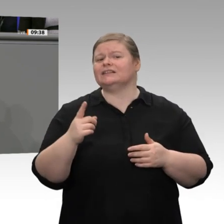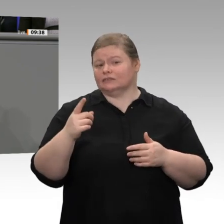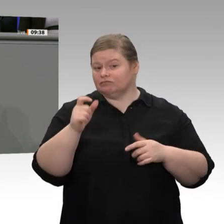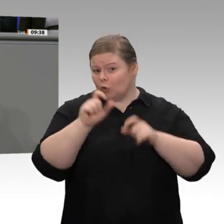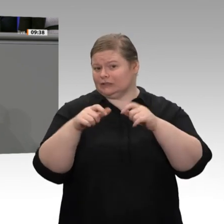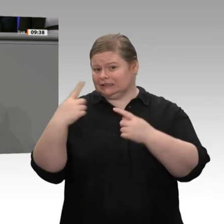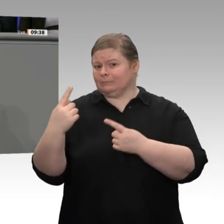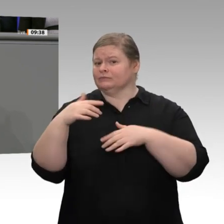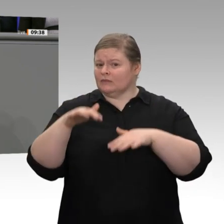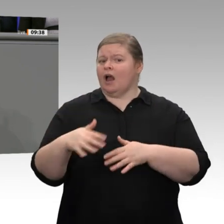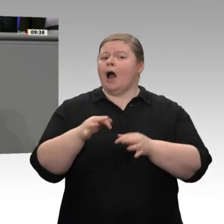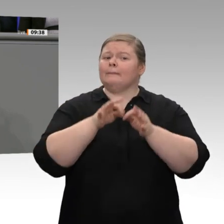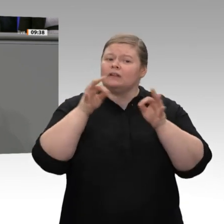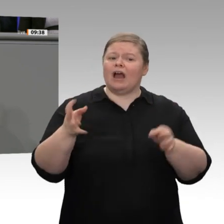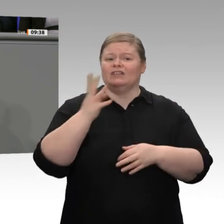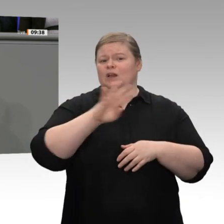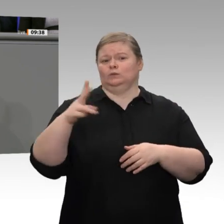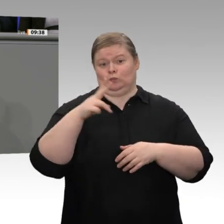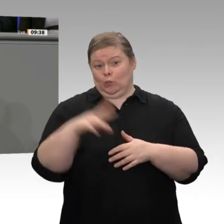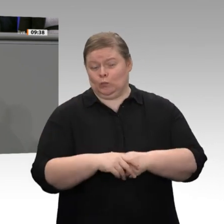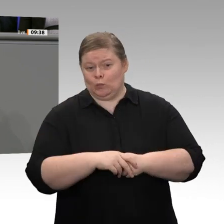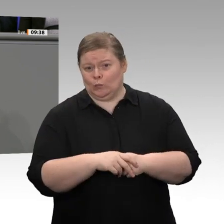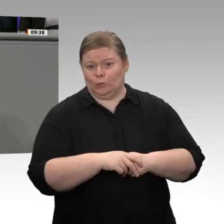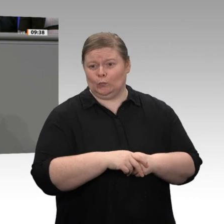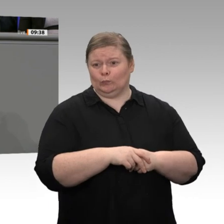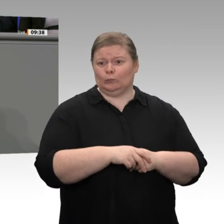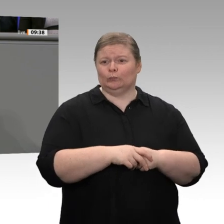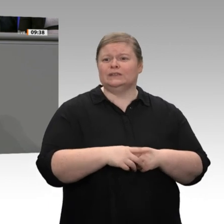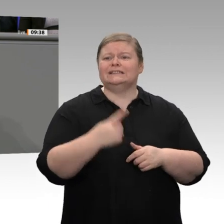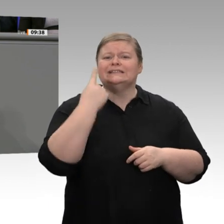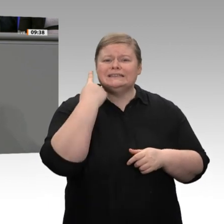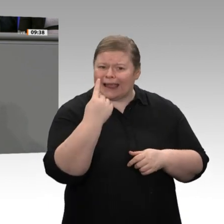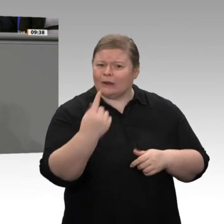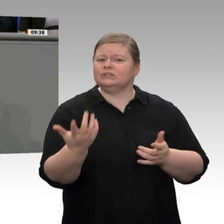Wenn Sie in Ihren Reden die soziale Ausgewogenheit zumindest ein wenig als Ziel formulieren